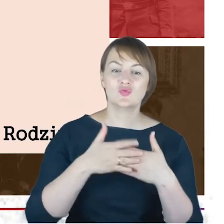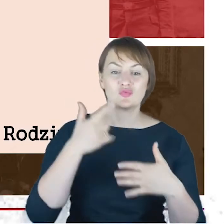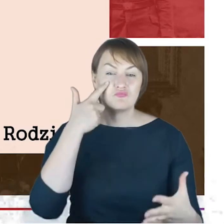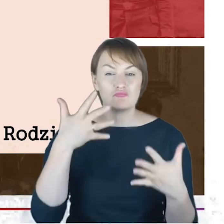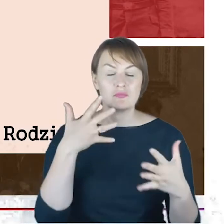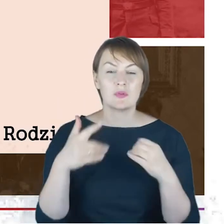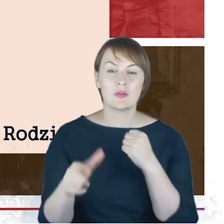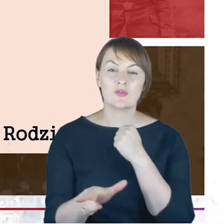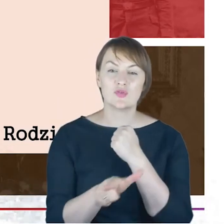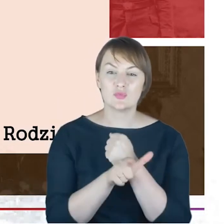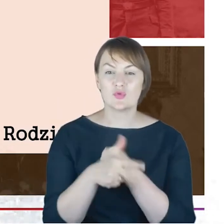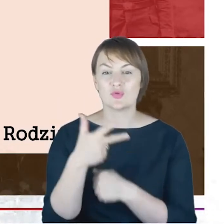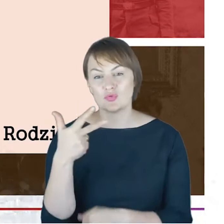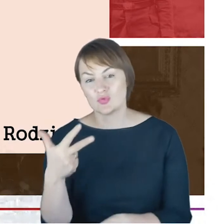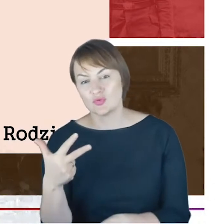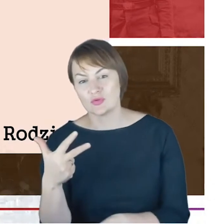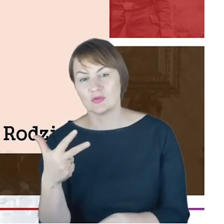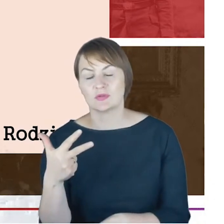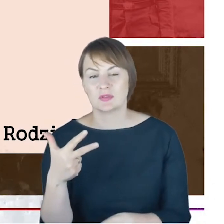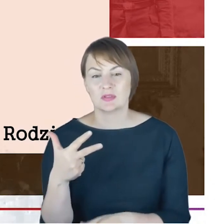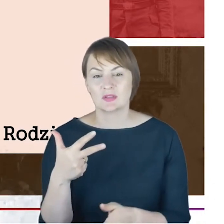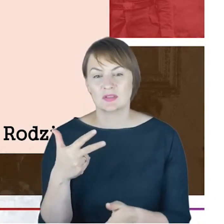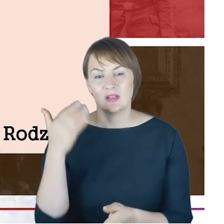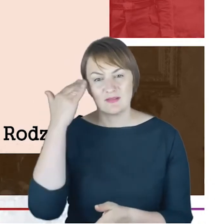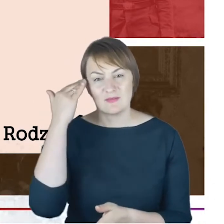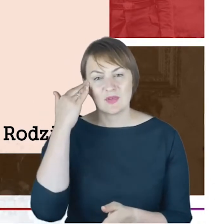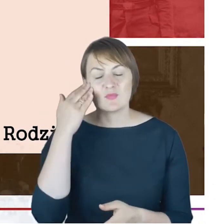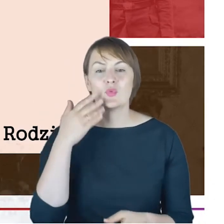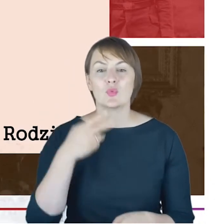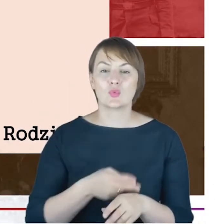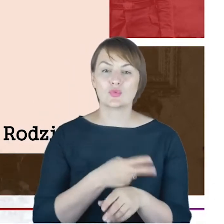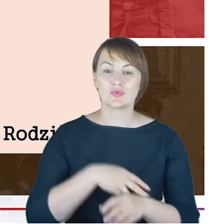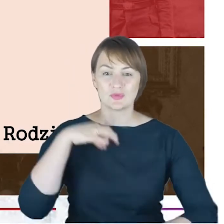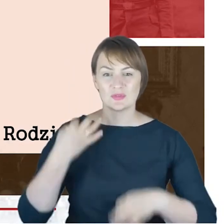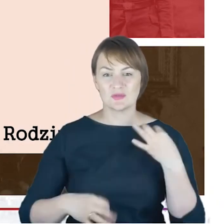jak wiemy Urzędy Stanu Cywilnego powstały w roku 1874,